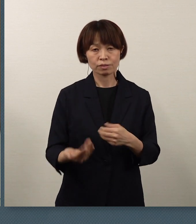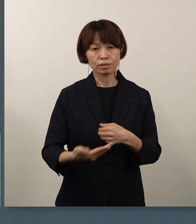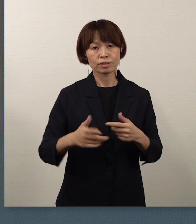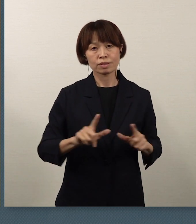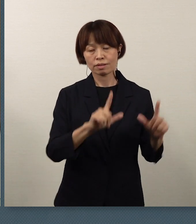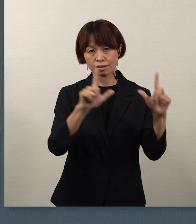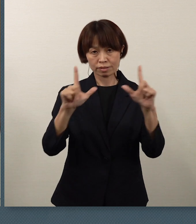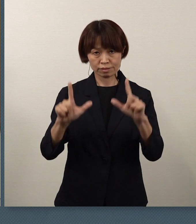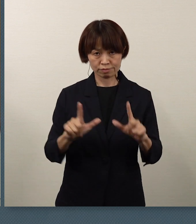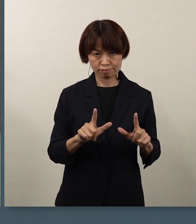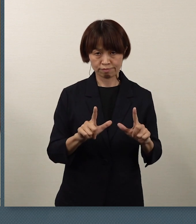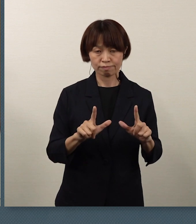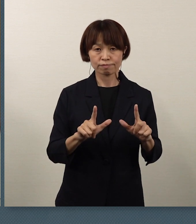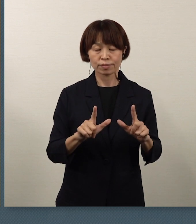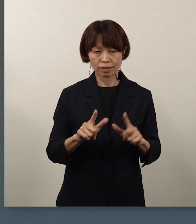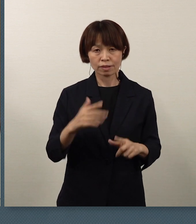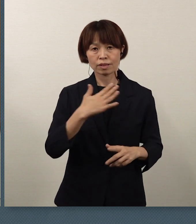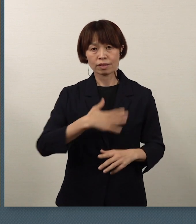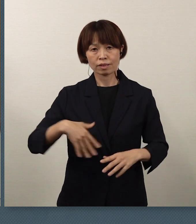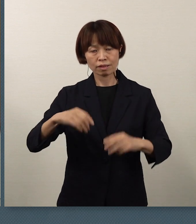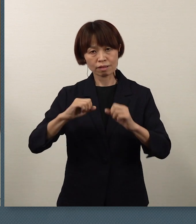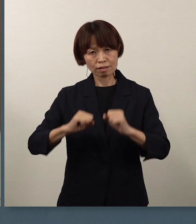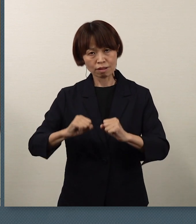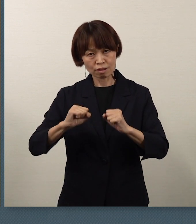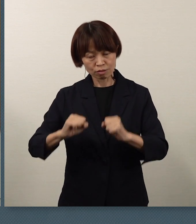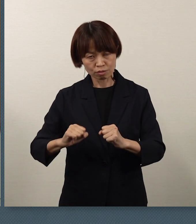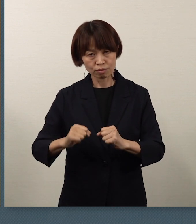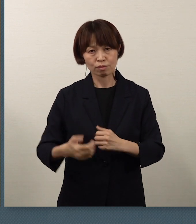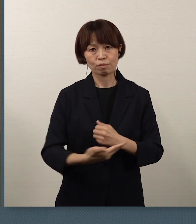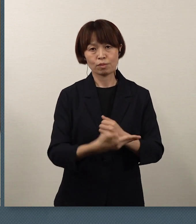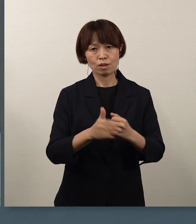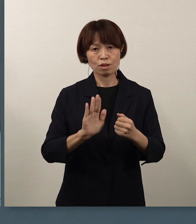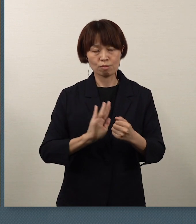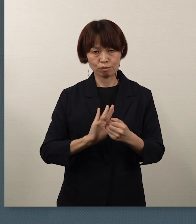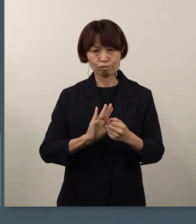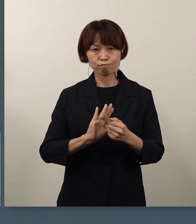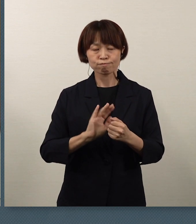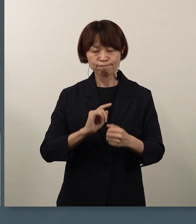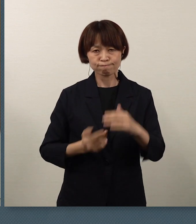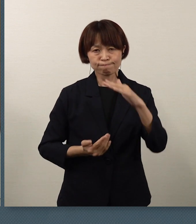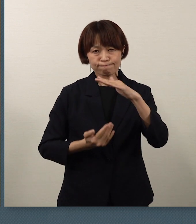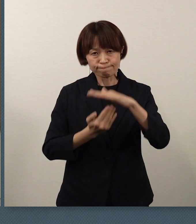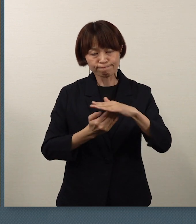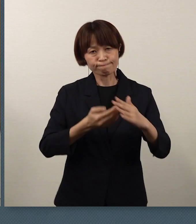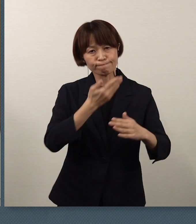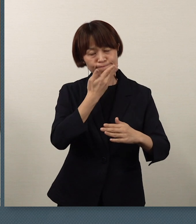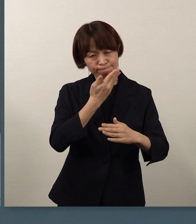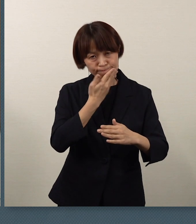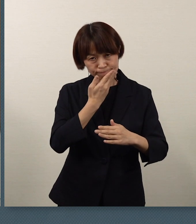そして、健康を守ることが一番の役割でございます